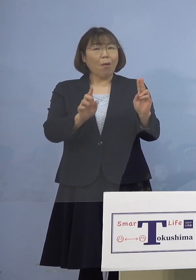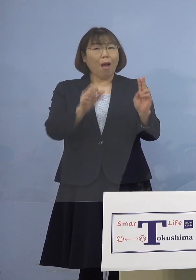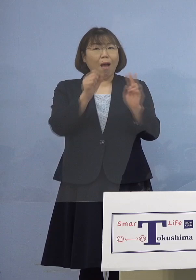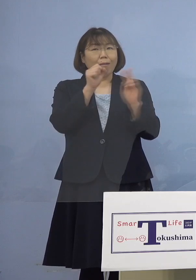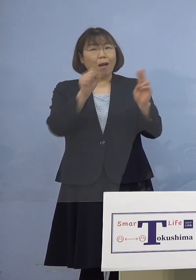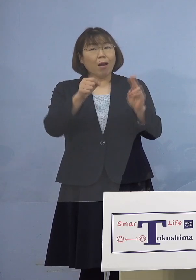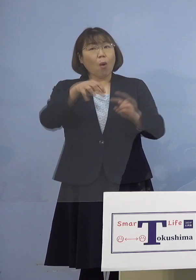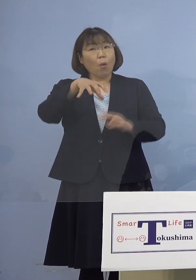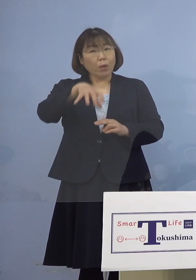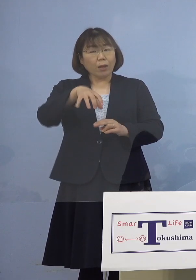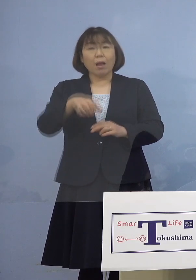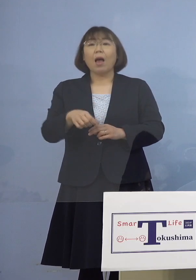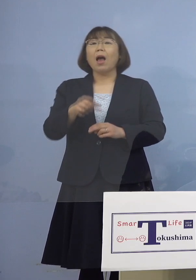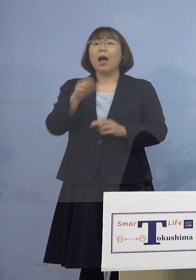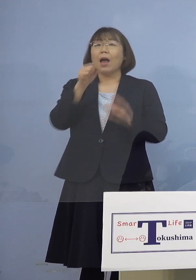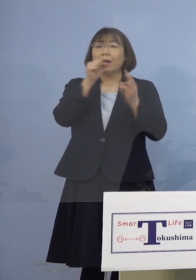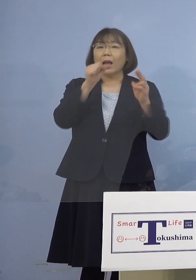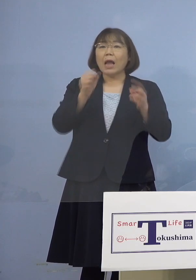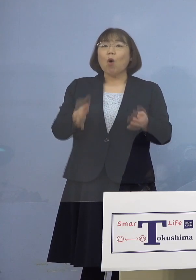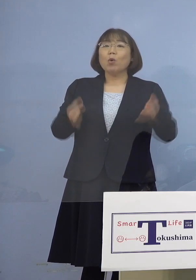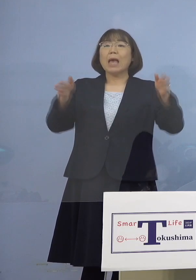（知事） いえ、「カラオケボックス」ですね